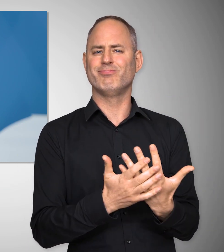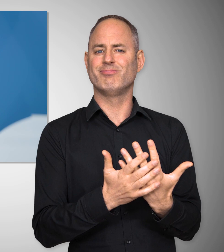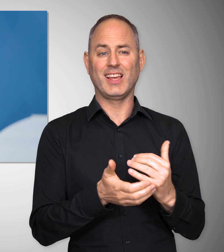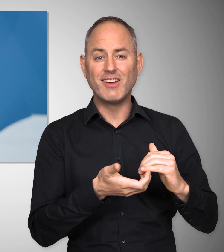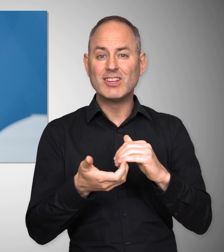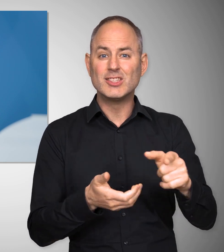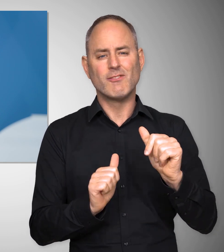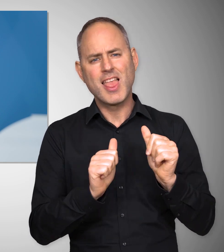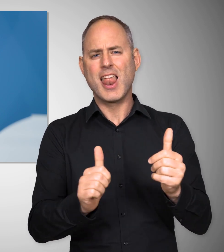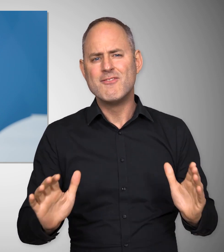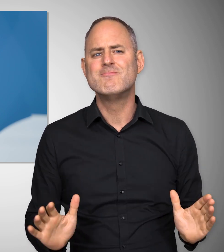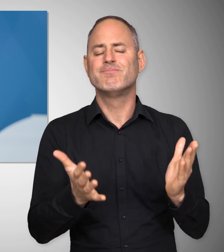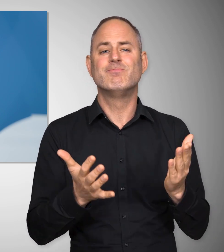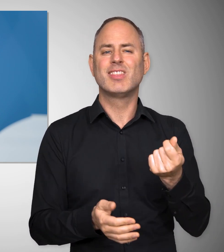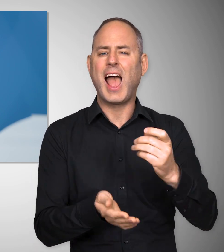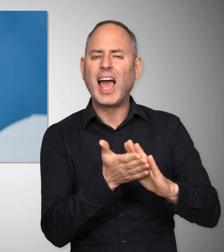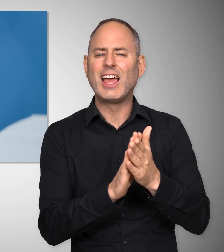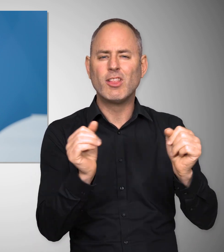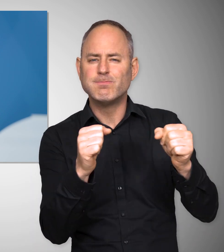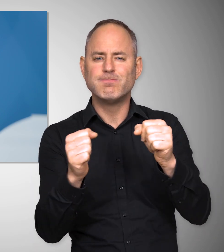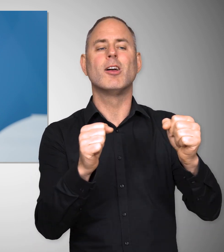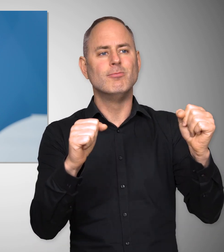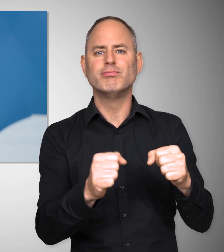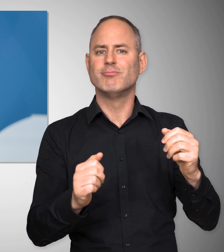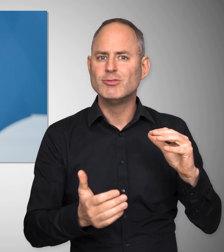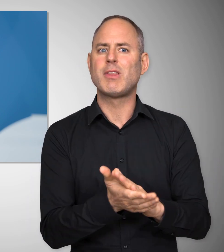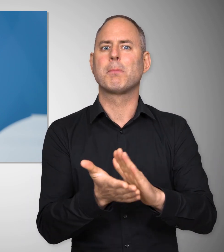um Gewerkschaften dabei zu helfen, Tarifabschlüsse zustande zu bringen,